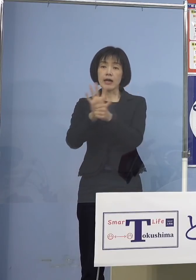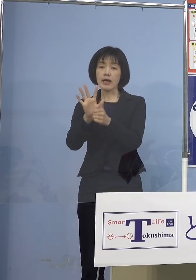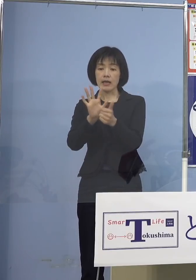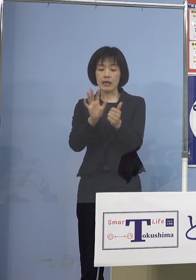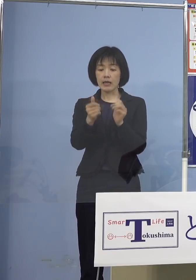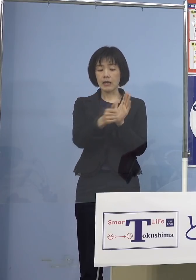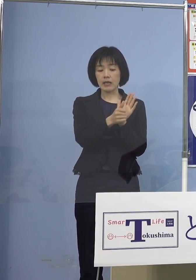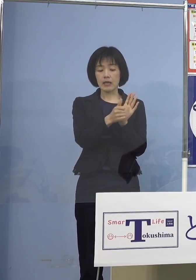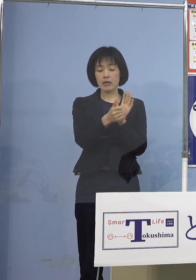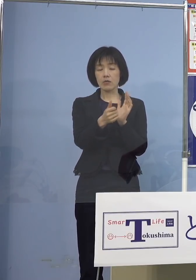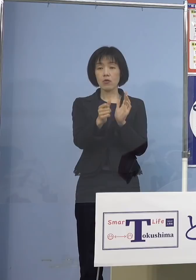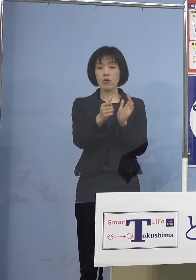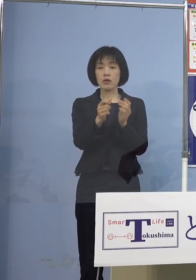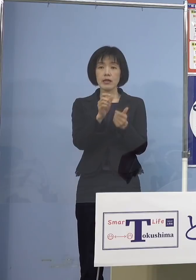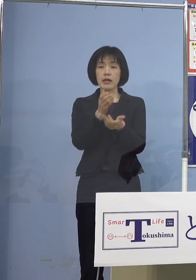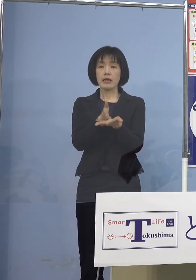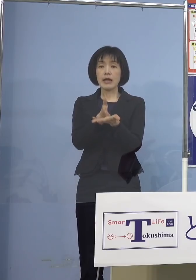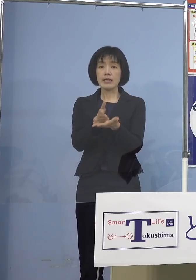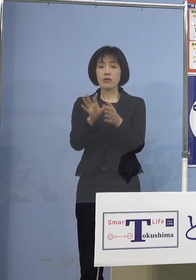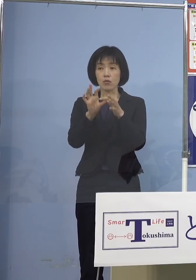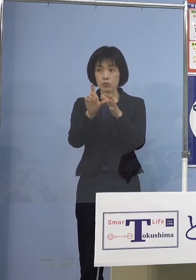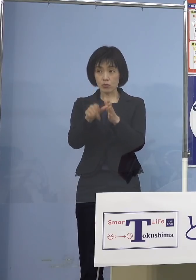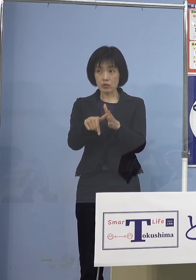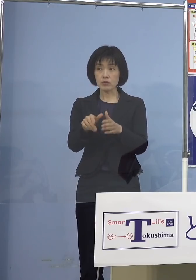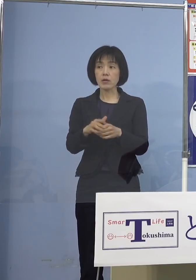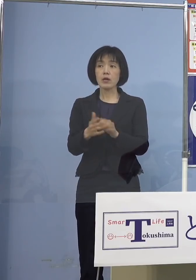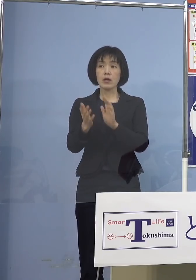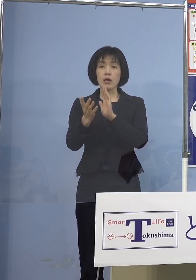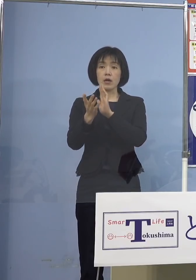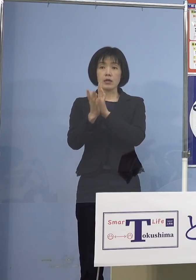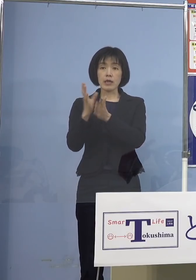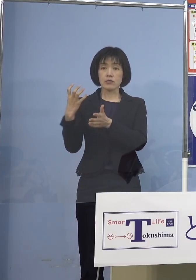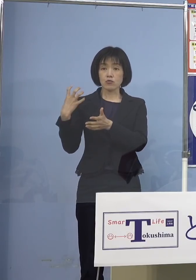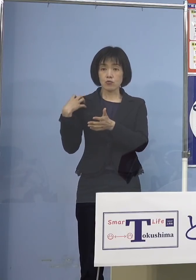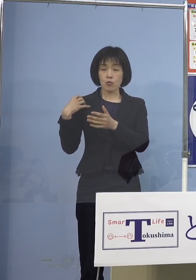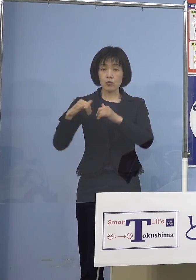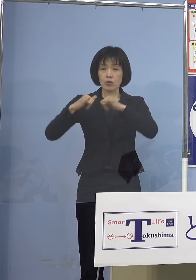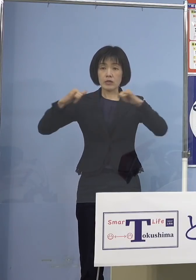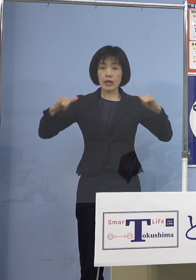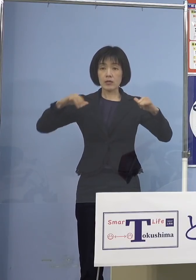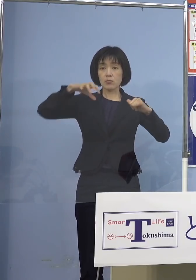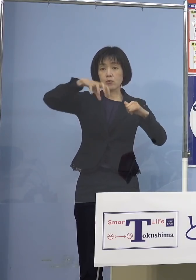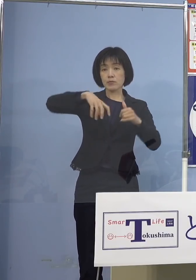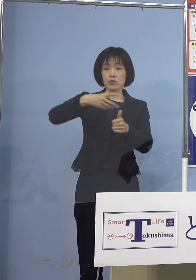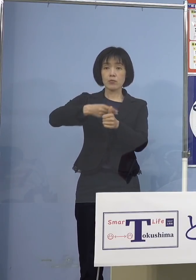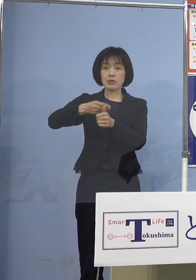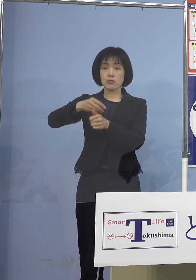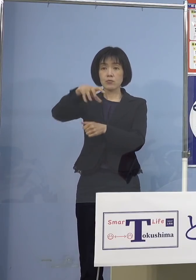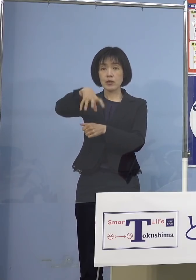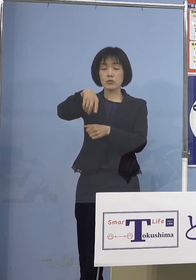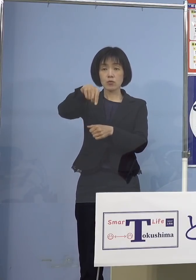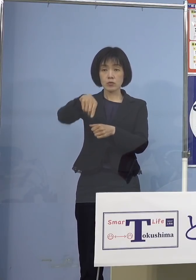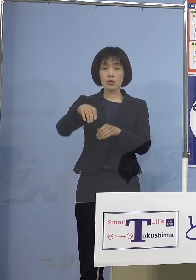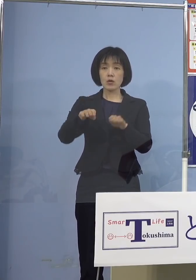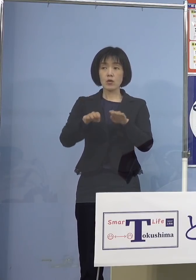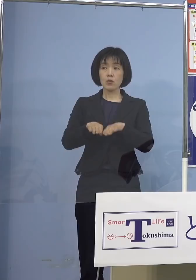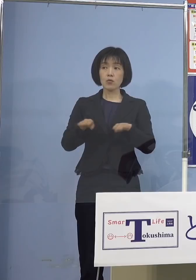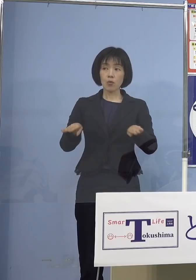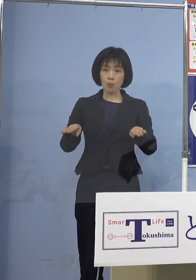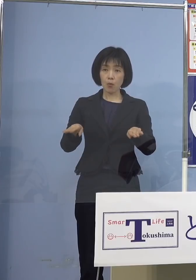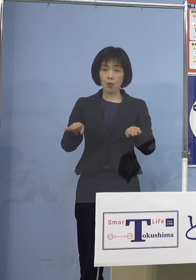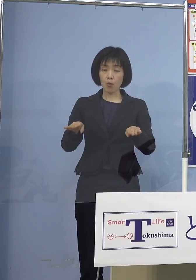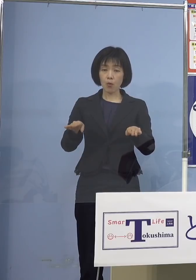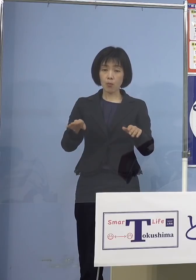県主導の大規模集団接種の対象に お子さんを加えるかどうかというのは